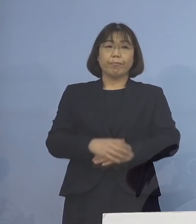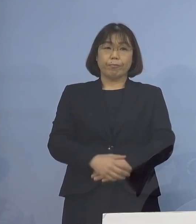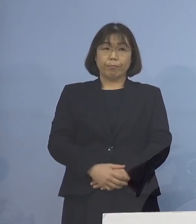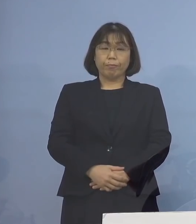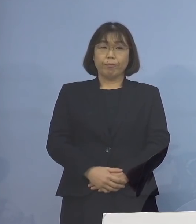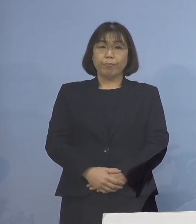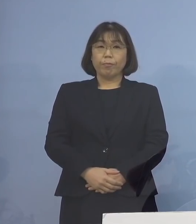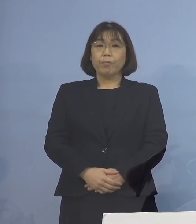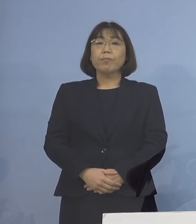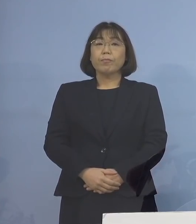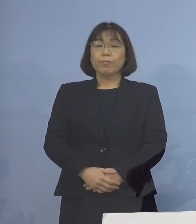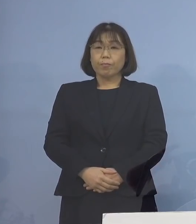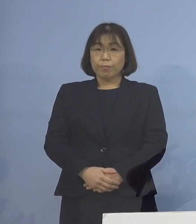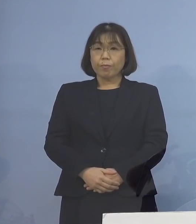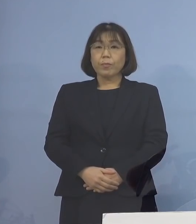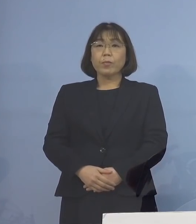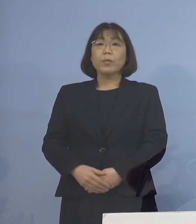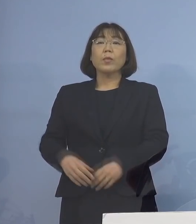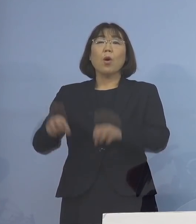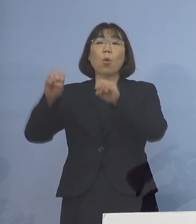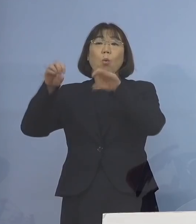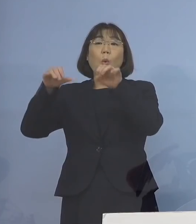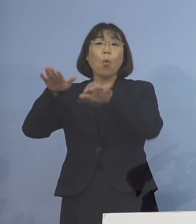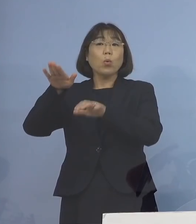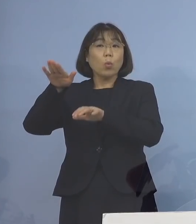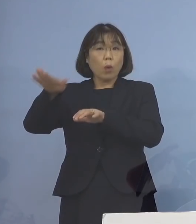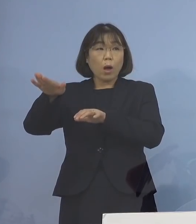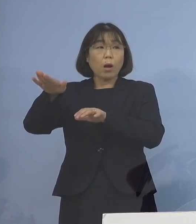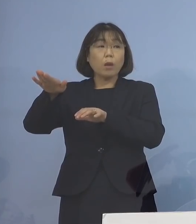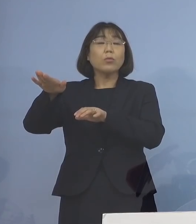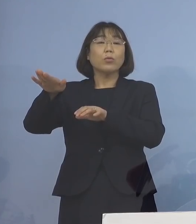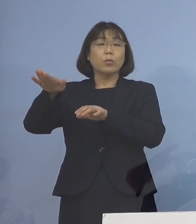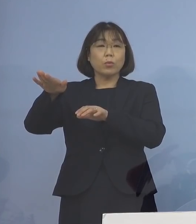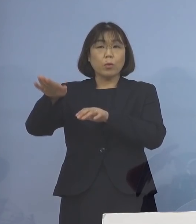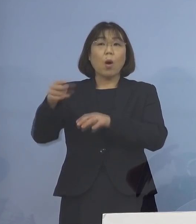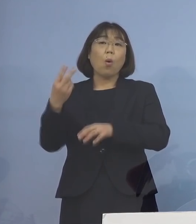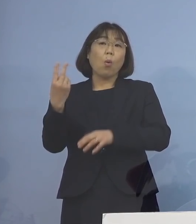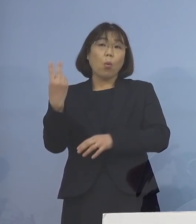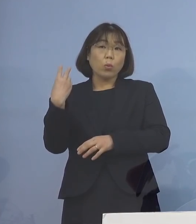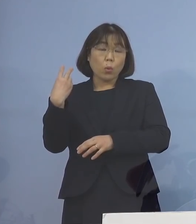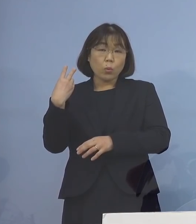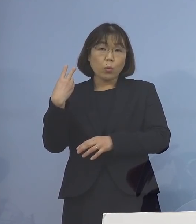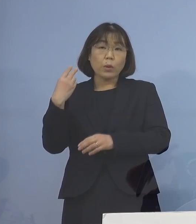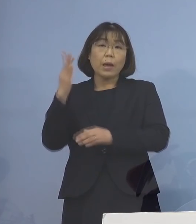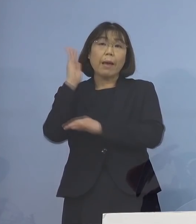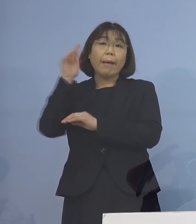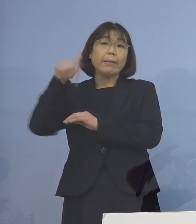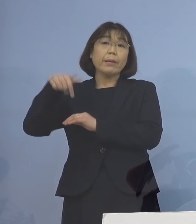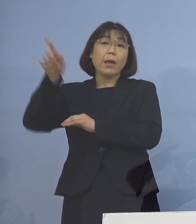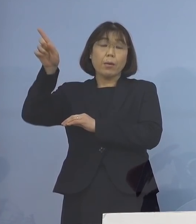既に、報道がなされておりますが 一昨日、政府におきましては